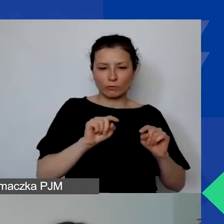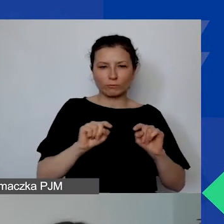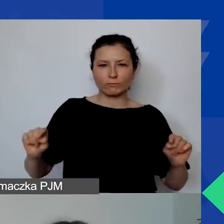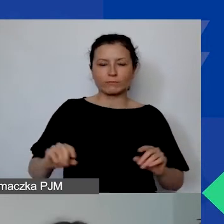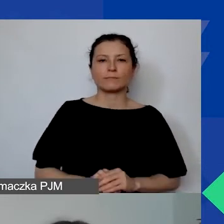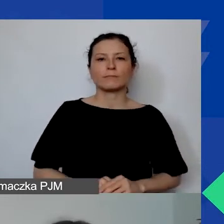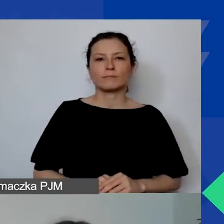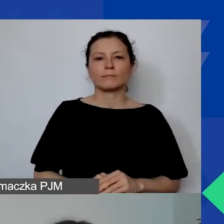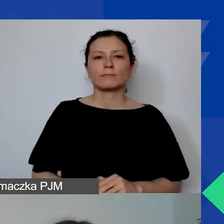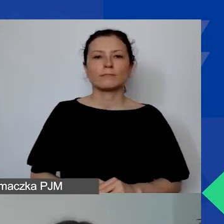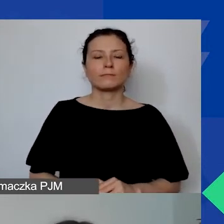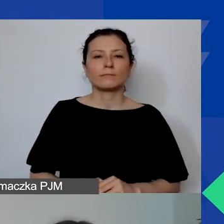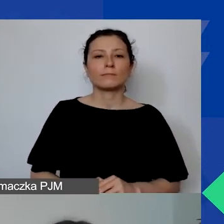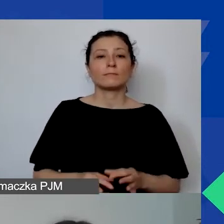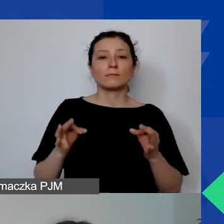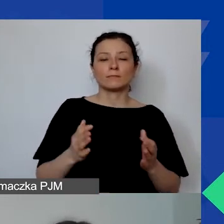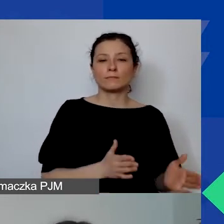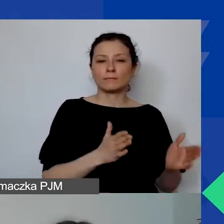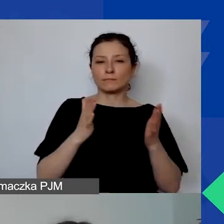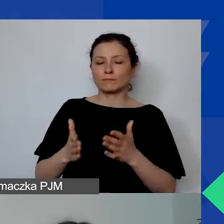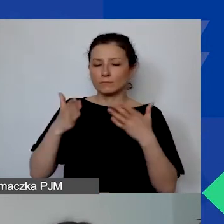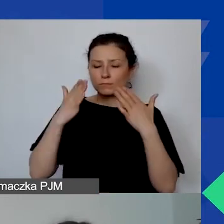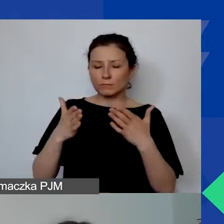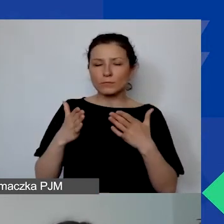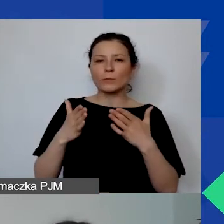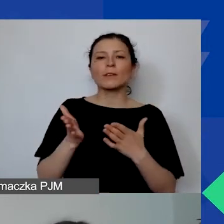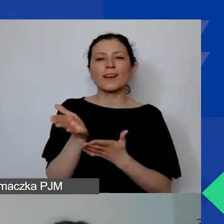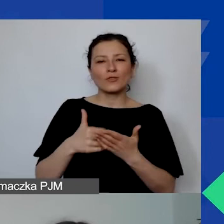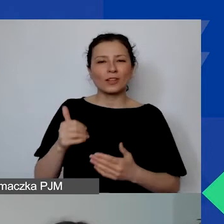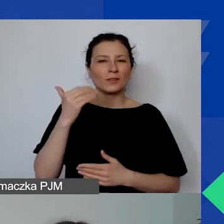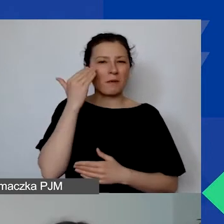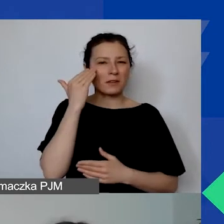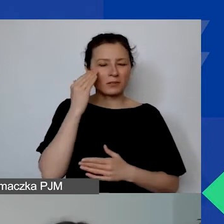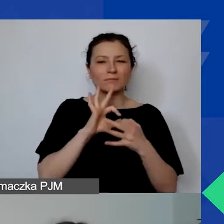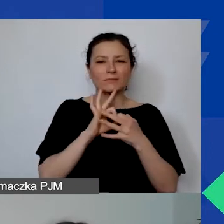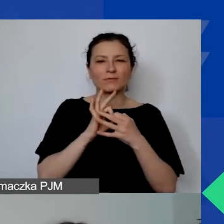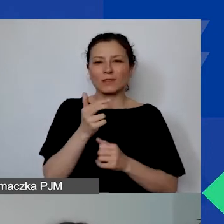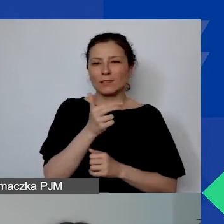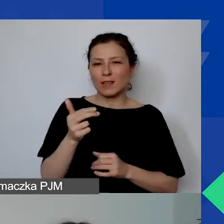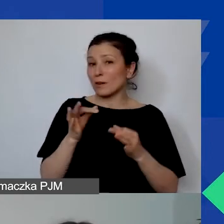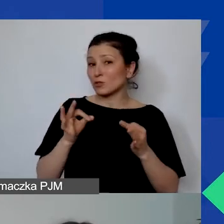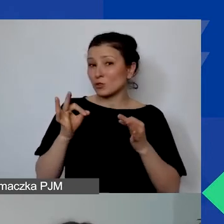Już przechodzimy do części merytorycznej związanej z tematyką dzisiejszego webinarium.